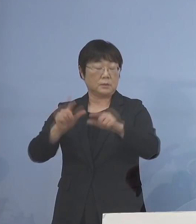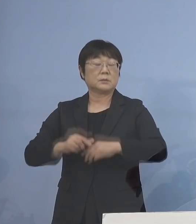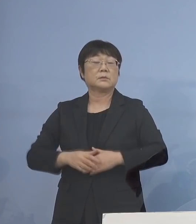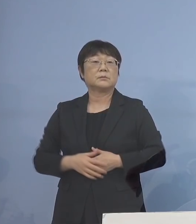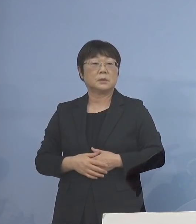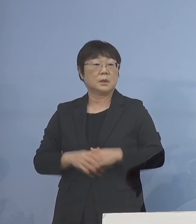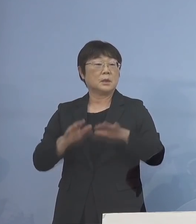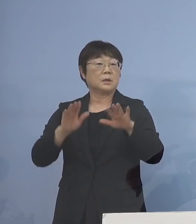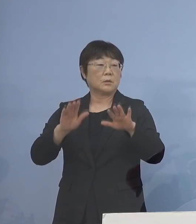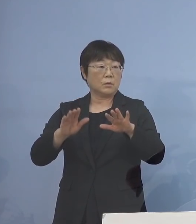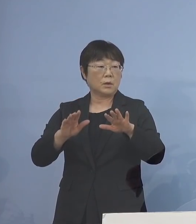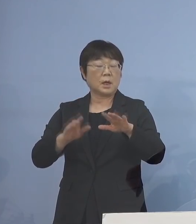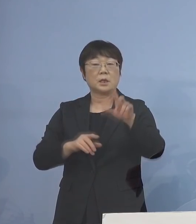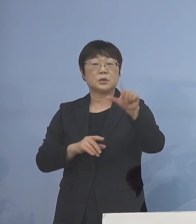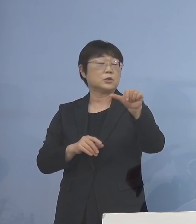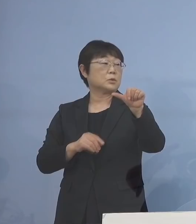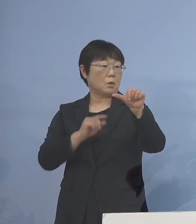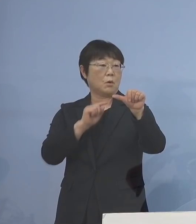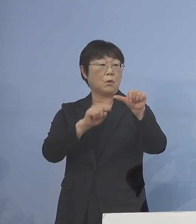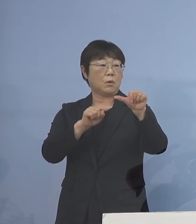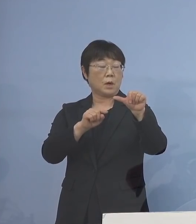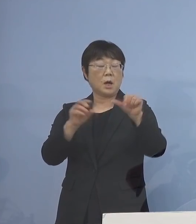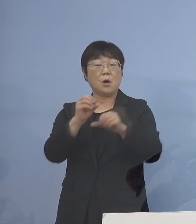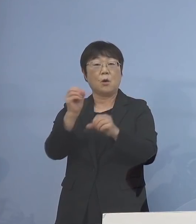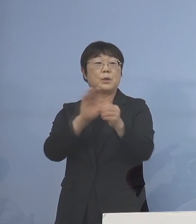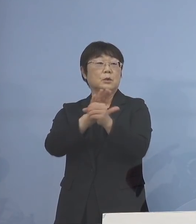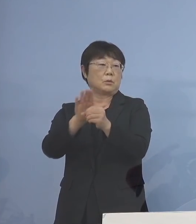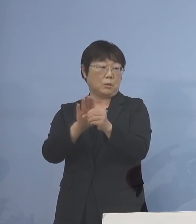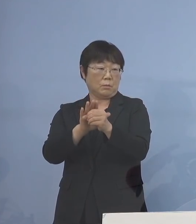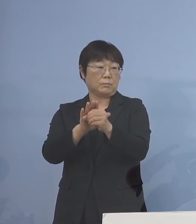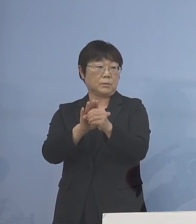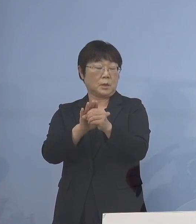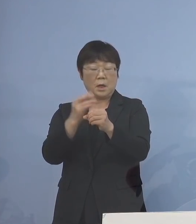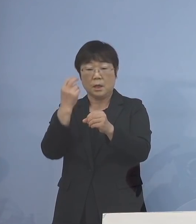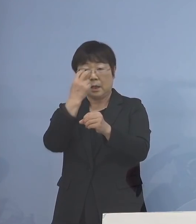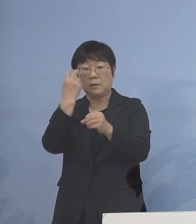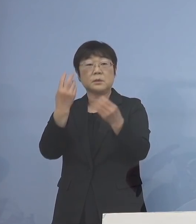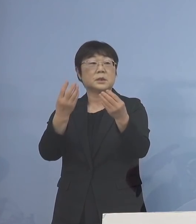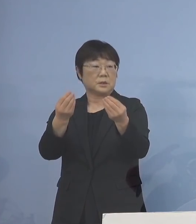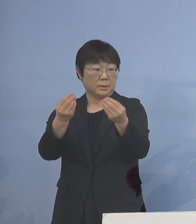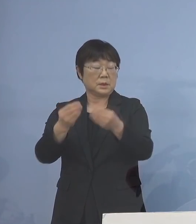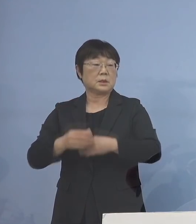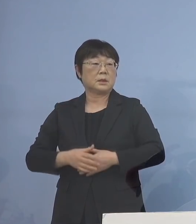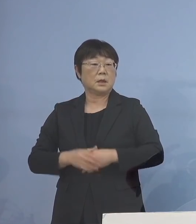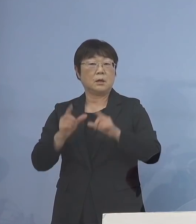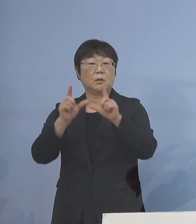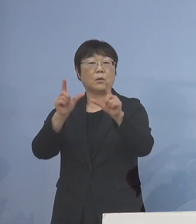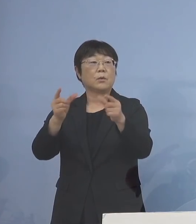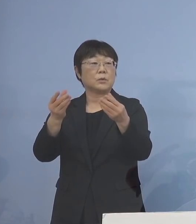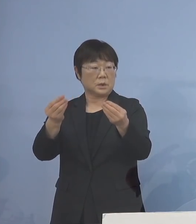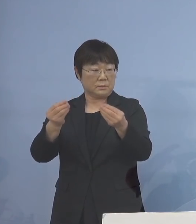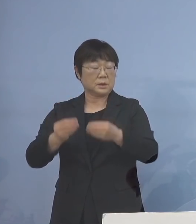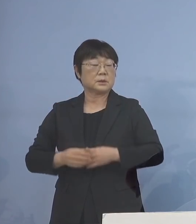今回は15件が「オミクロン株」と 確認されましたので ご報告を申し上げます